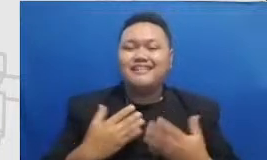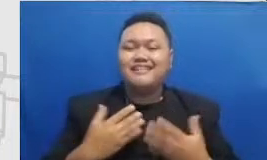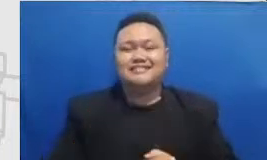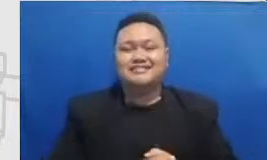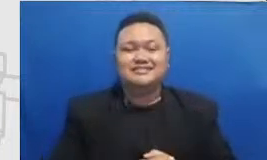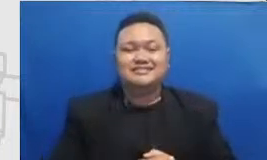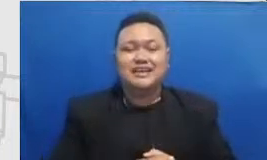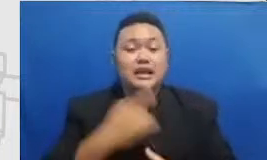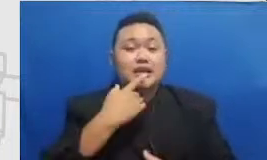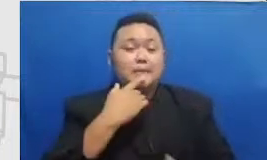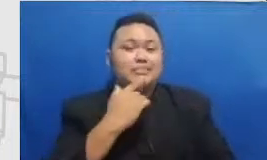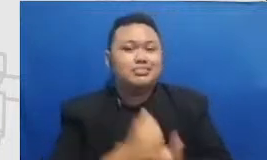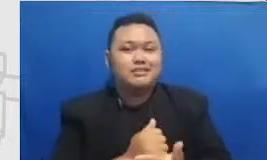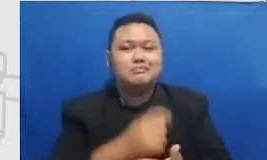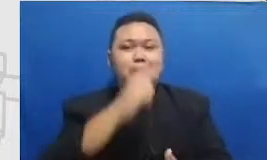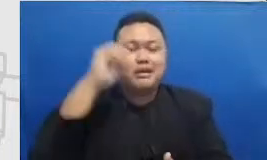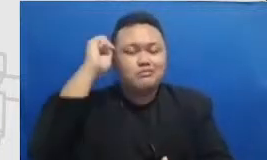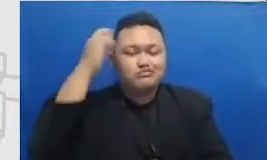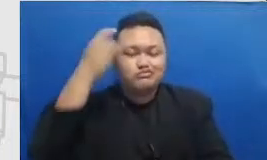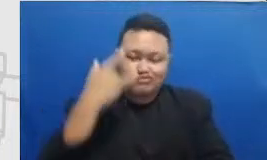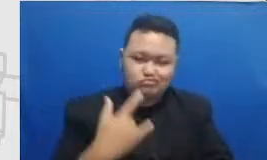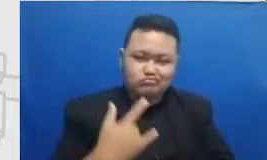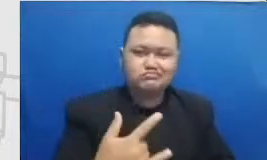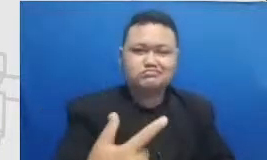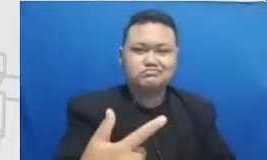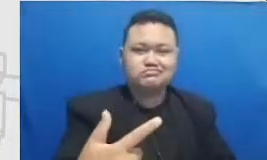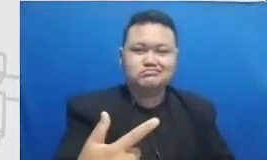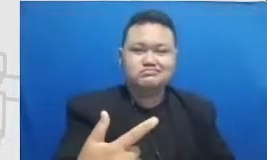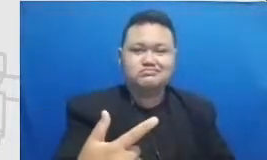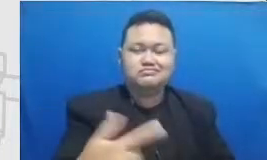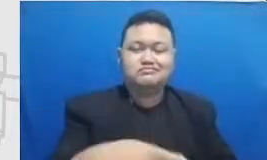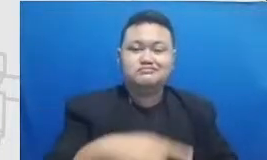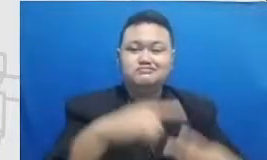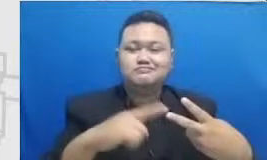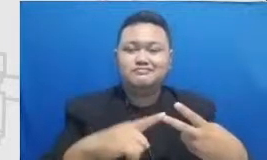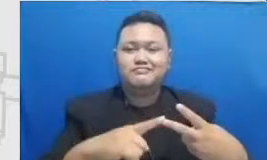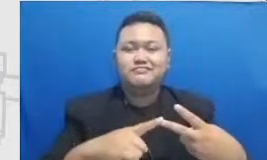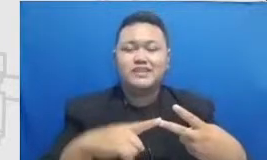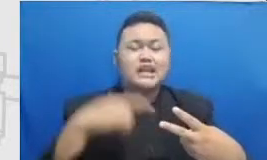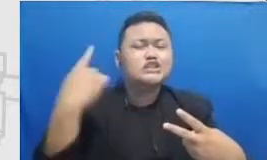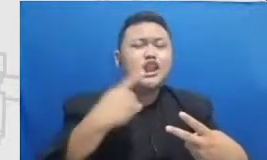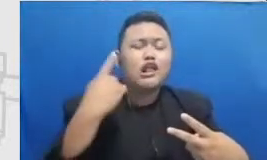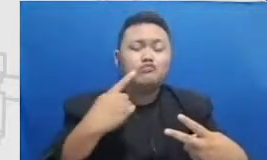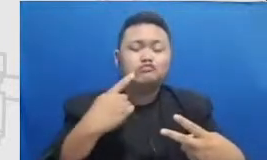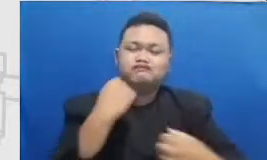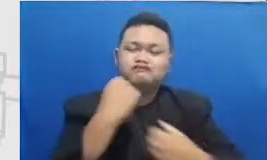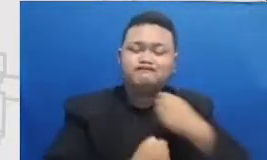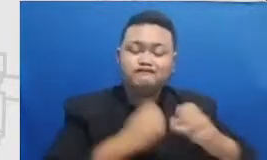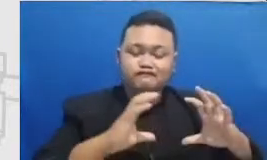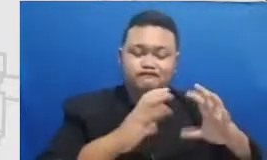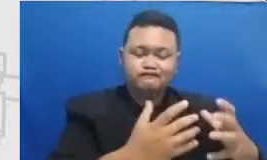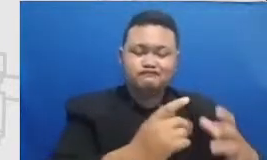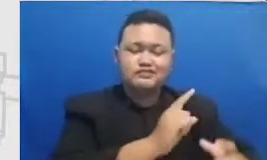yang sama bapak dan ibu melakukan ini bersama tim dapat dan Ibu jangan sendirian ajak paling